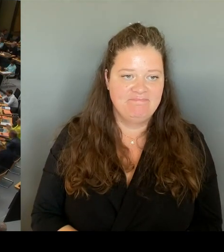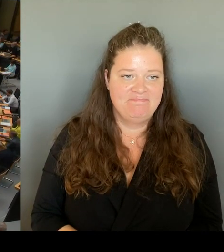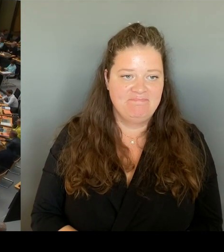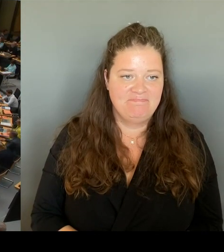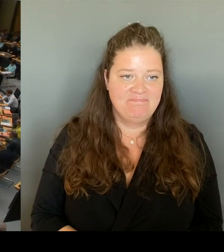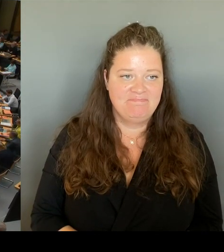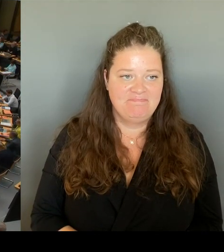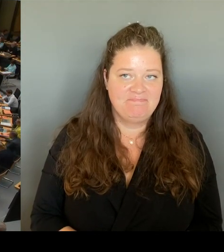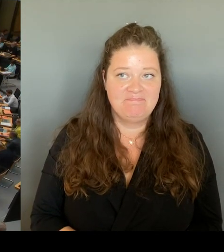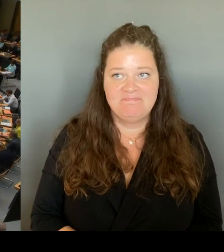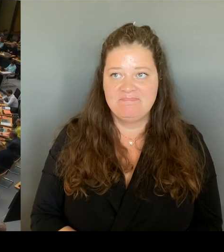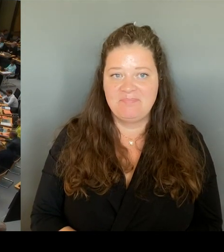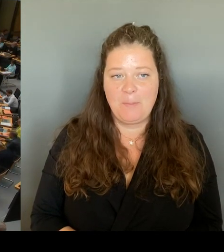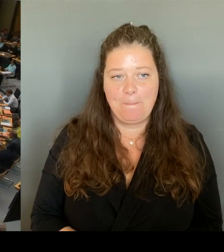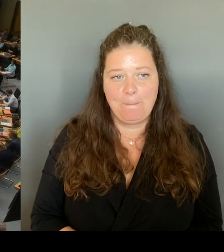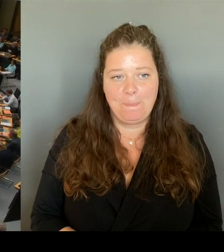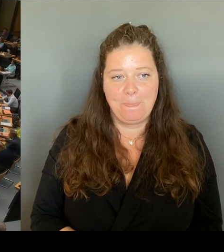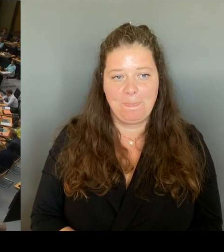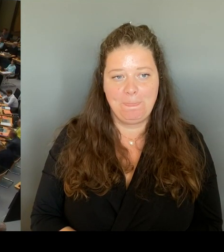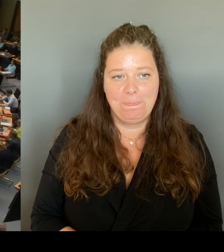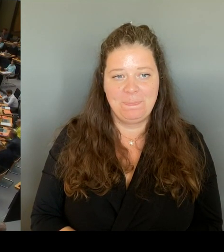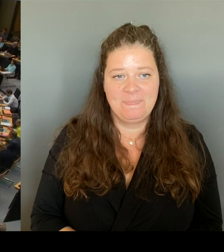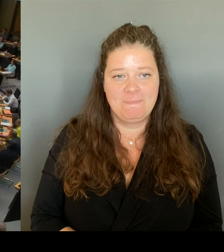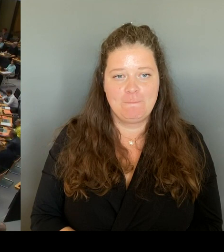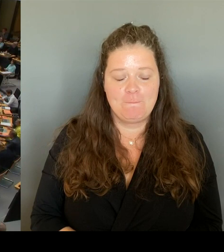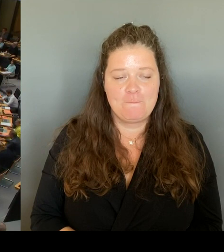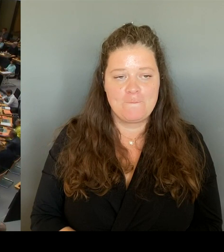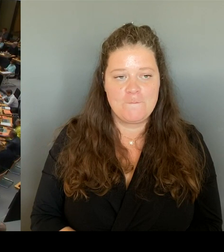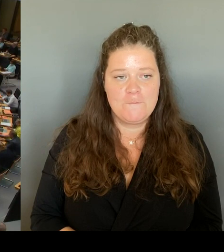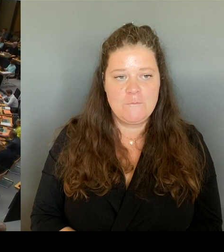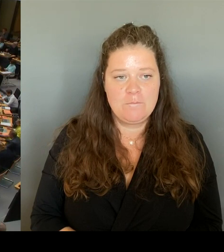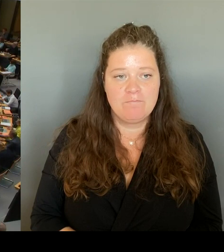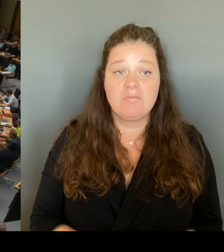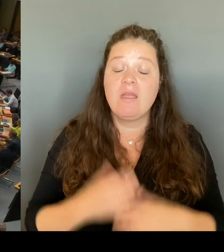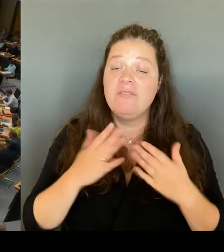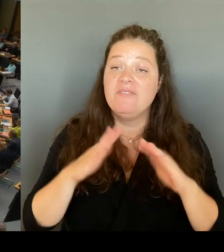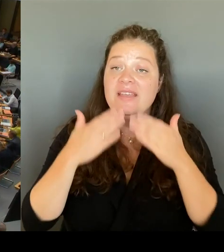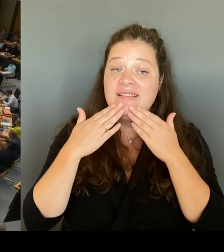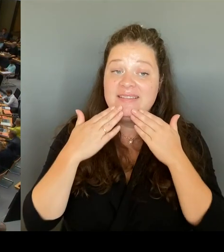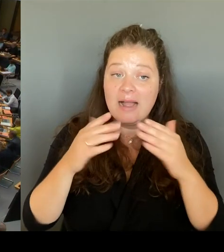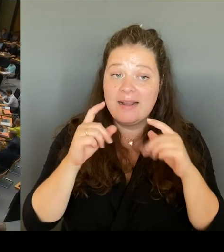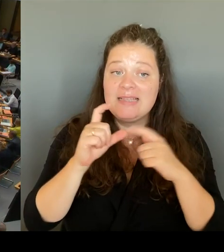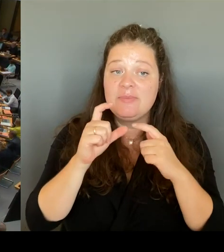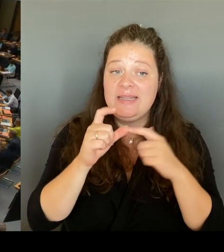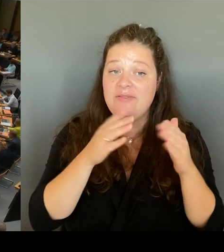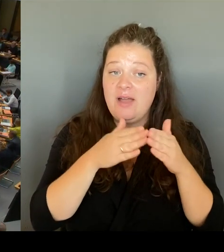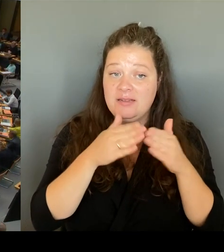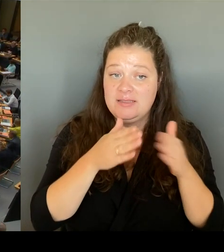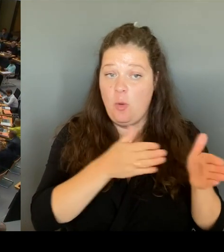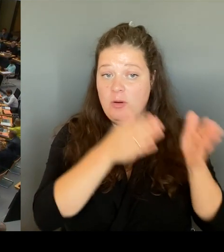Vielen Dank, für die SPD-Fraktion hat der Kollege Matz jetzt die Gelegenheit zur Frage. (Rednerwechsel) Vielen Dank, Frau Präsidentin!